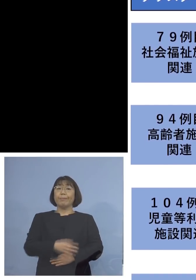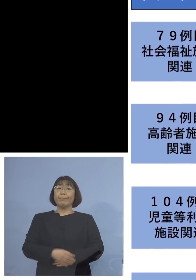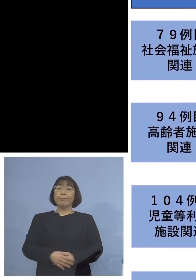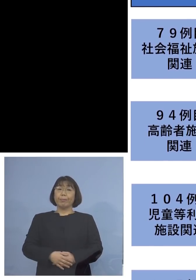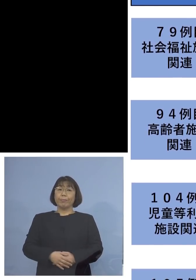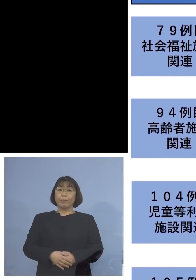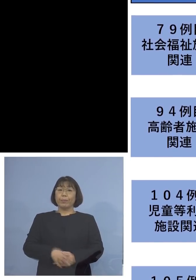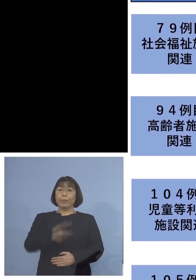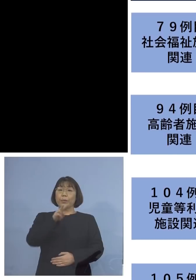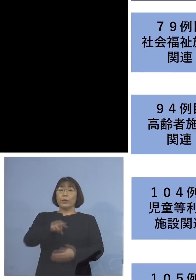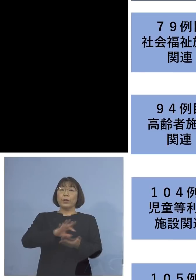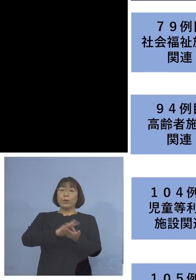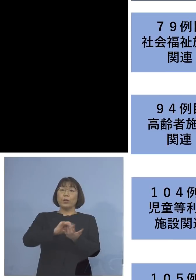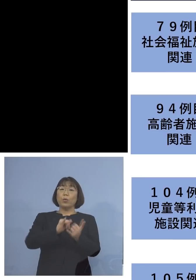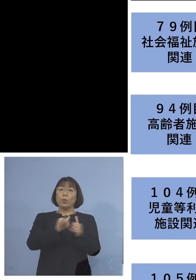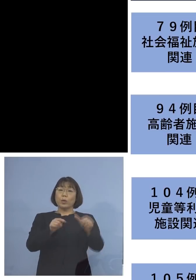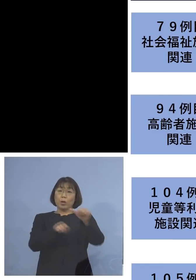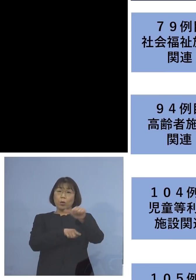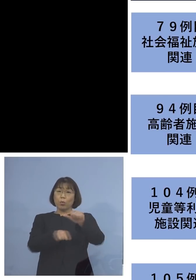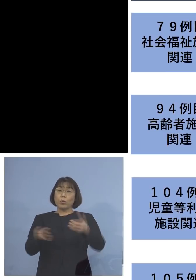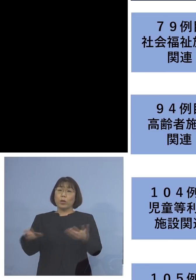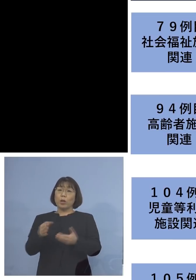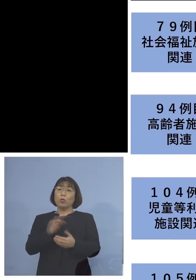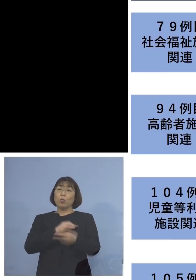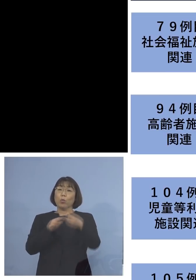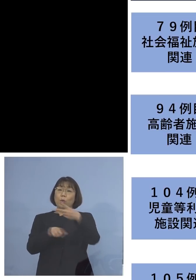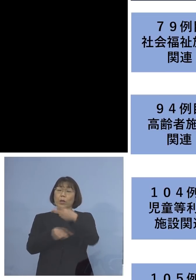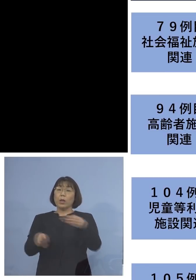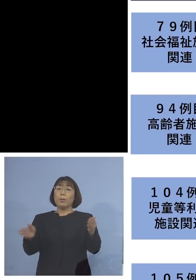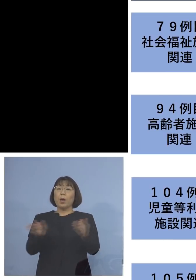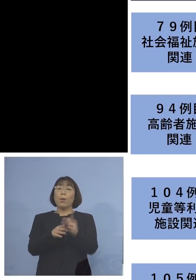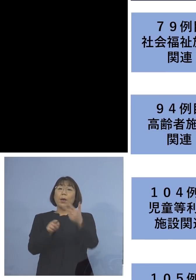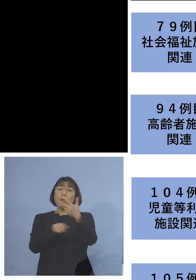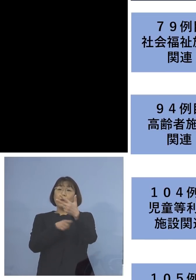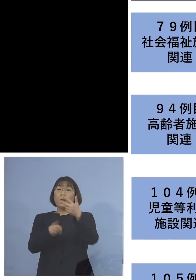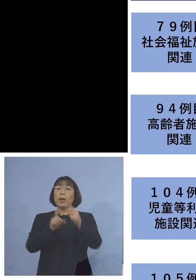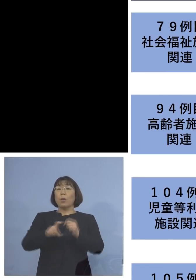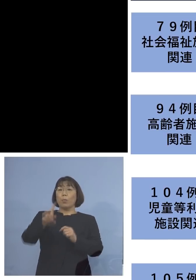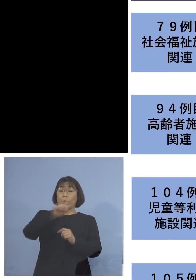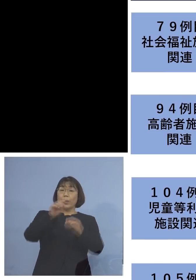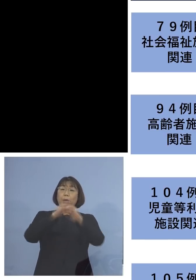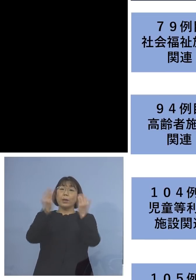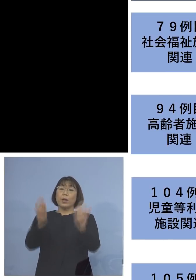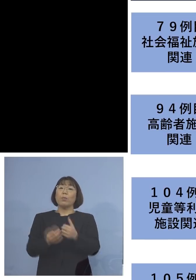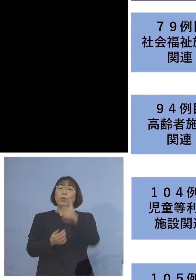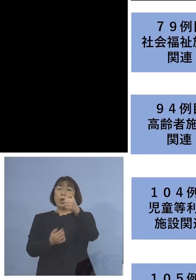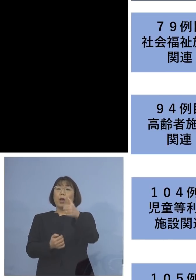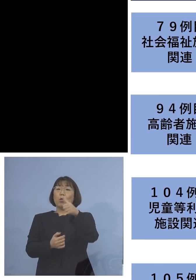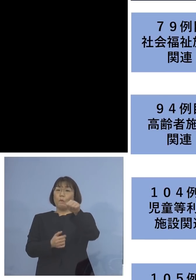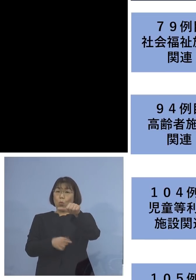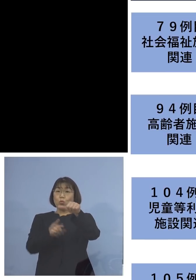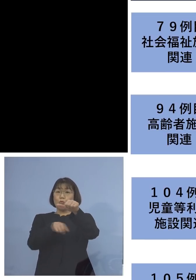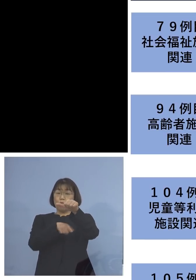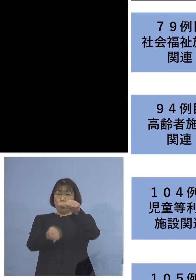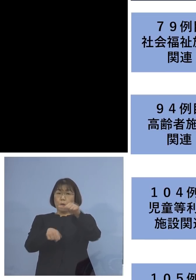利用者が5名、職員が2名、合わせて 7名を加え、55名の関連クラスターに